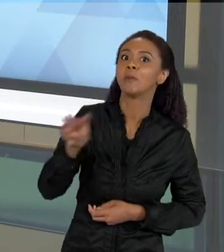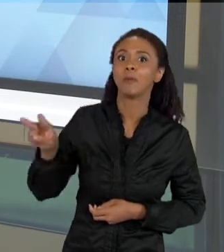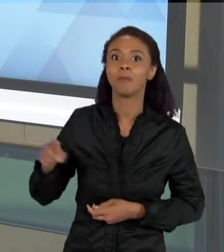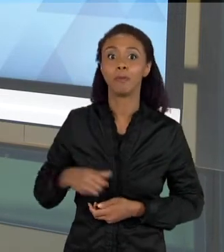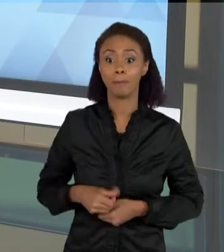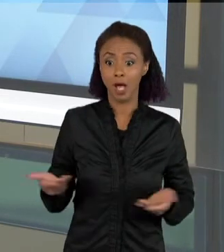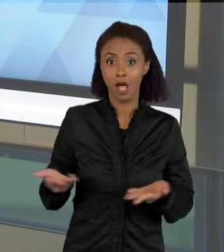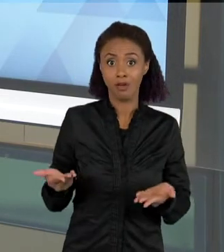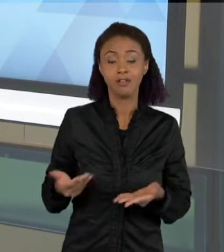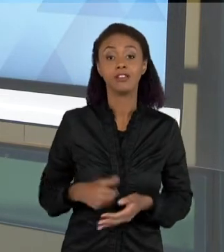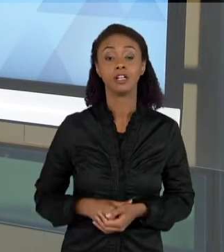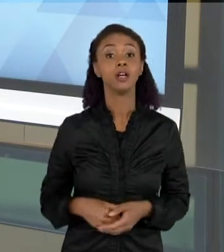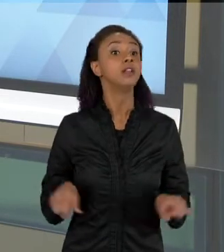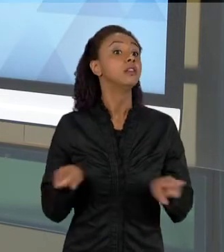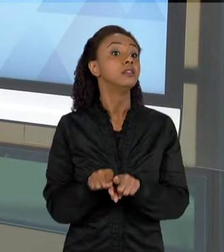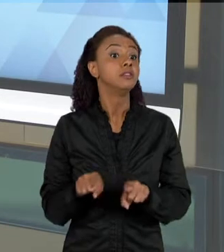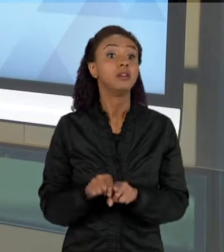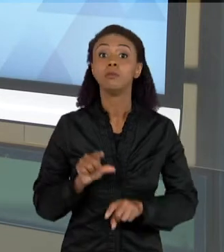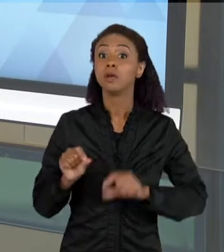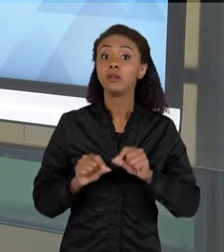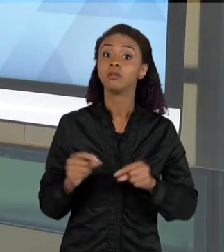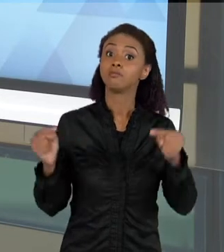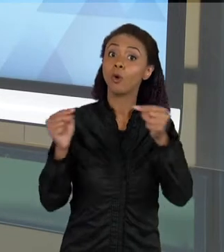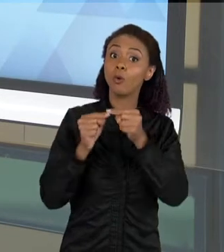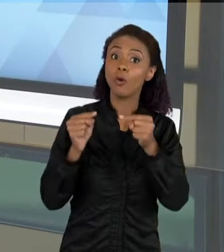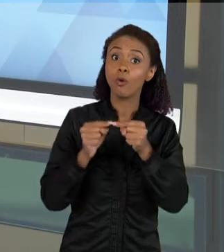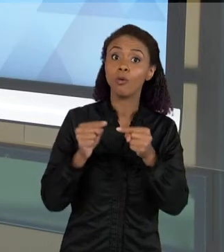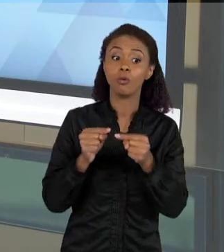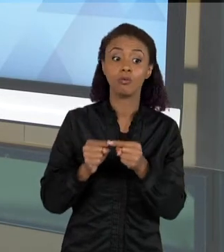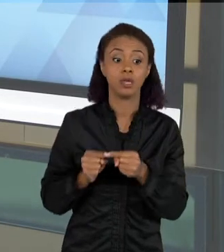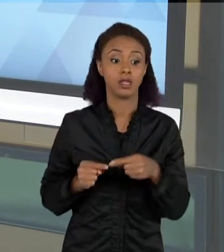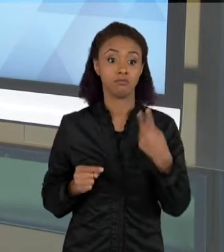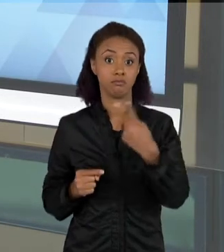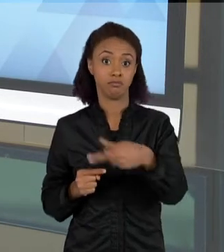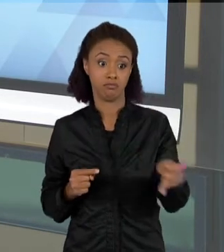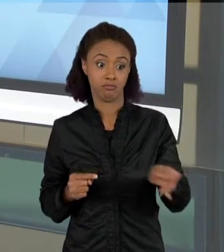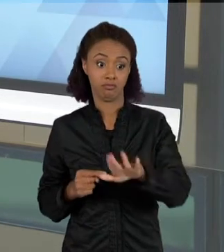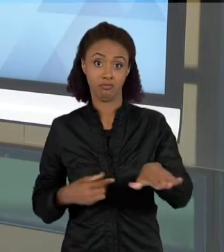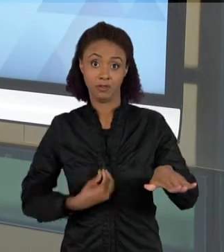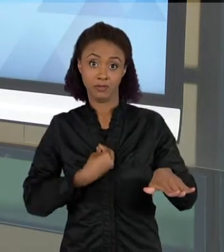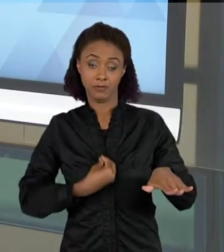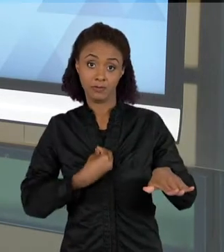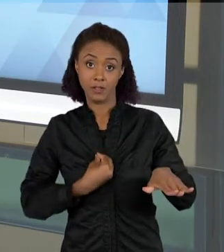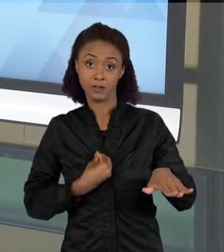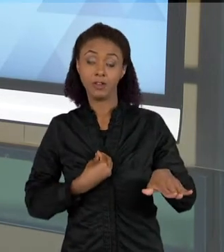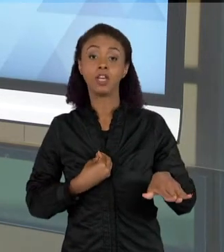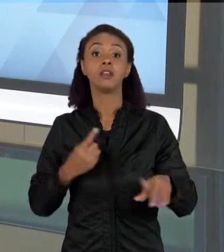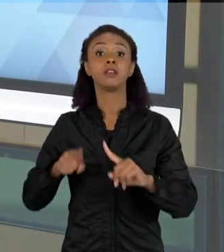RELAÇÃO ENTRE A REALIDADE DOS ALUNOS E O CONHECIMENTO CIENTÍFICO QUE VOCÊ QUER